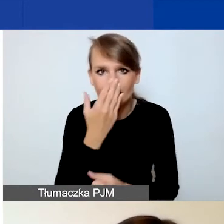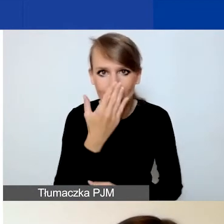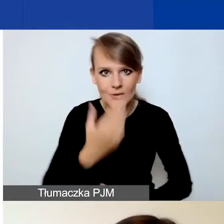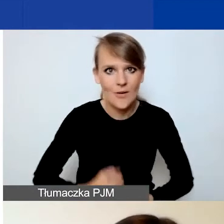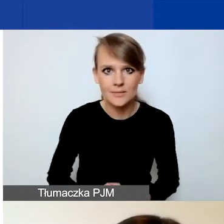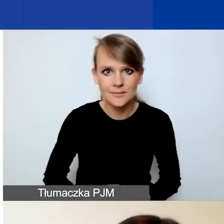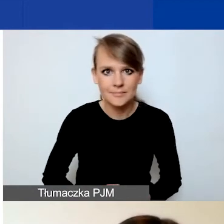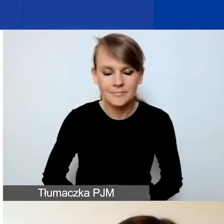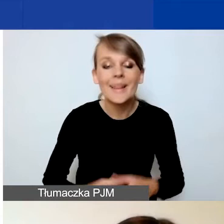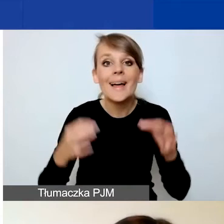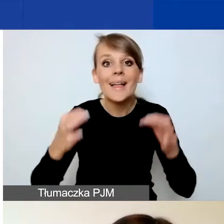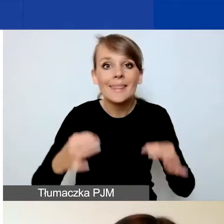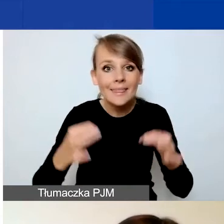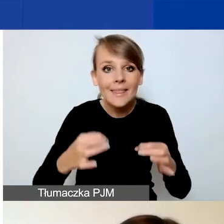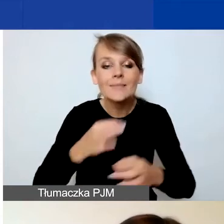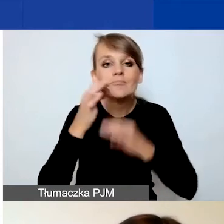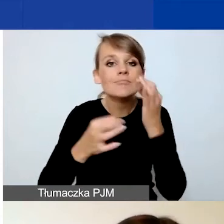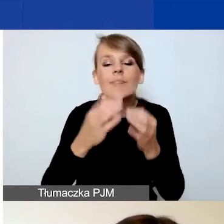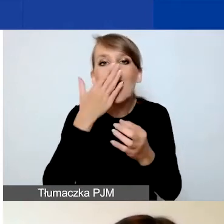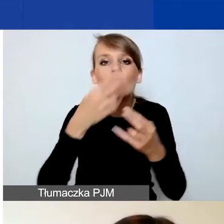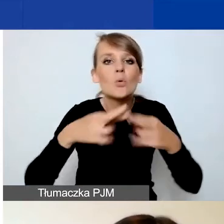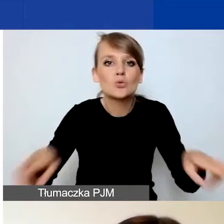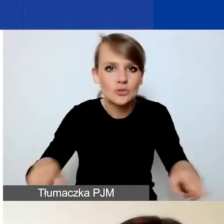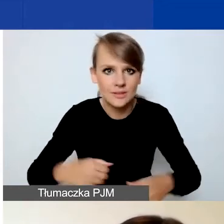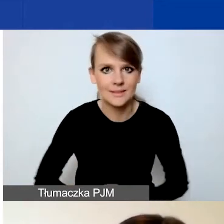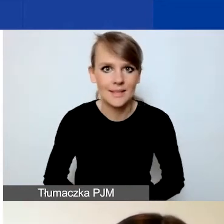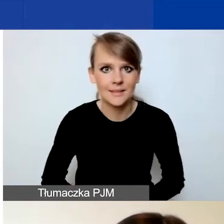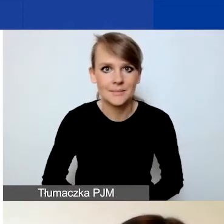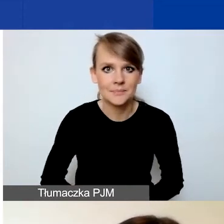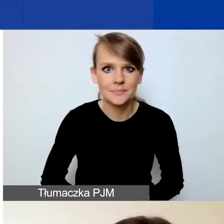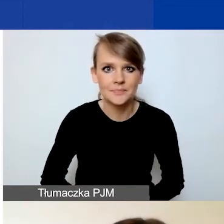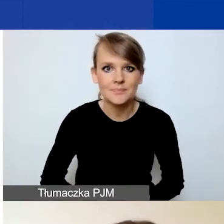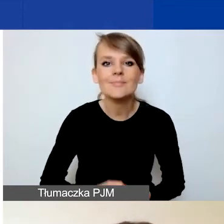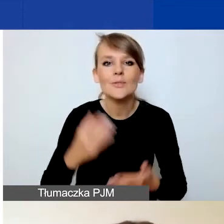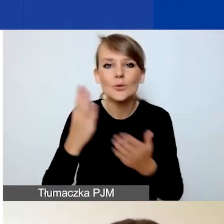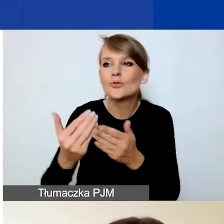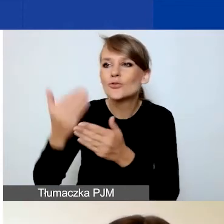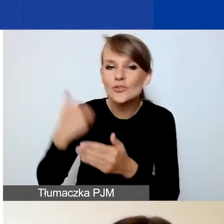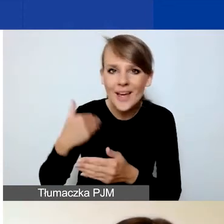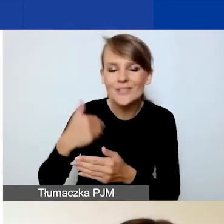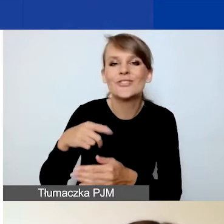I teraz kilka słów o różnicach, o czym już moje przedmówczynie powiedziały tak naprawdę,